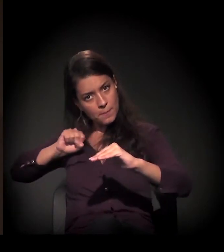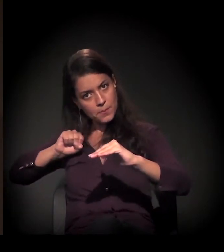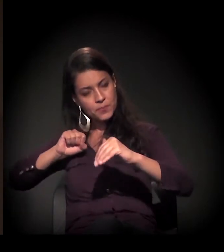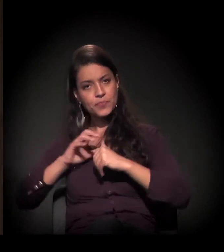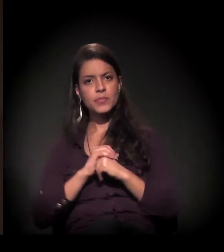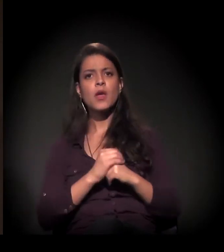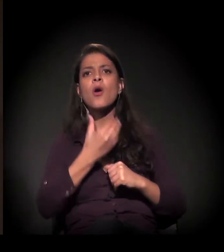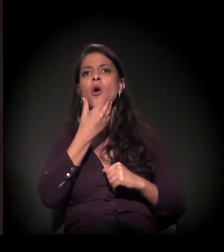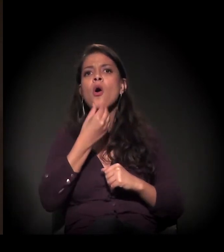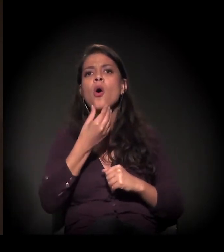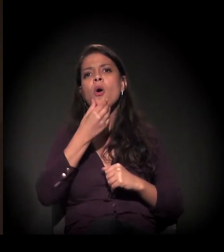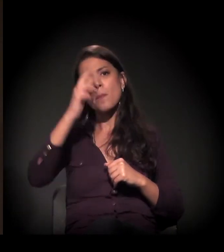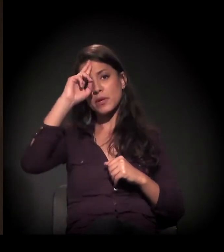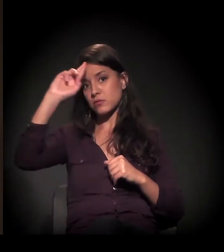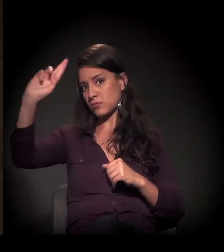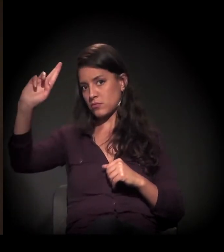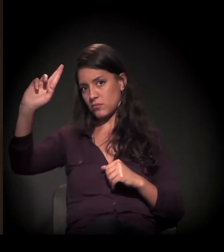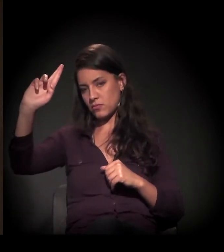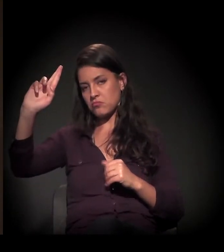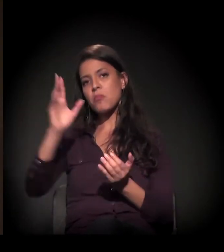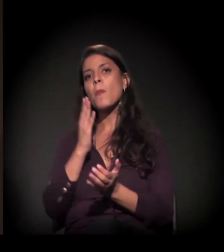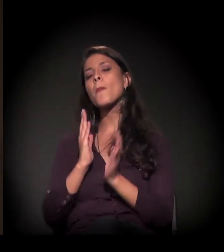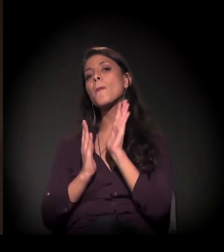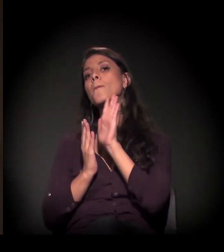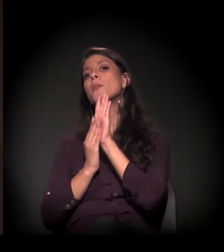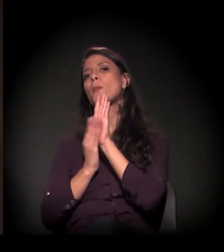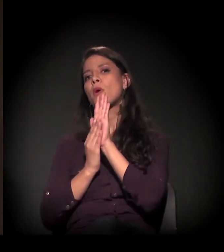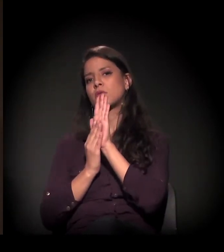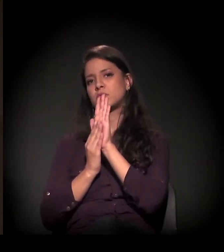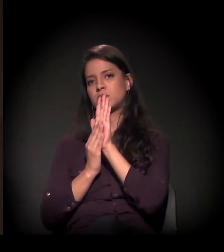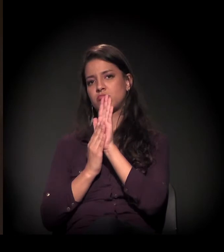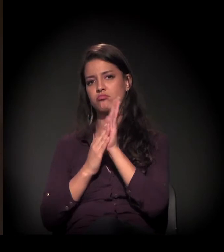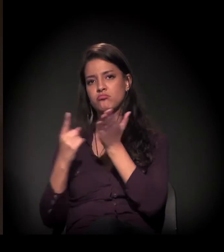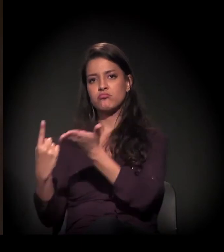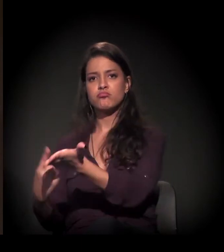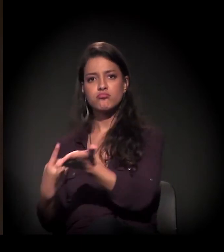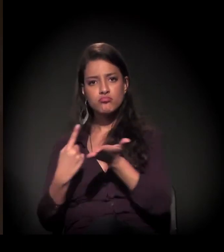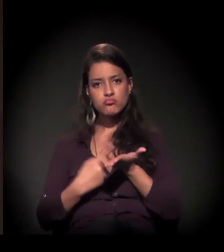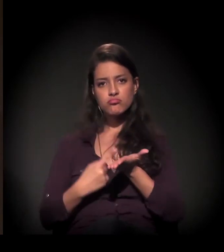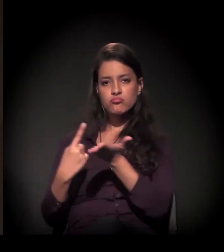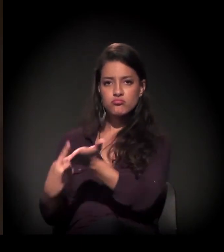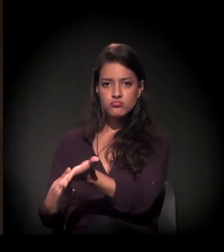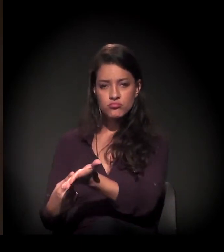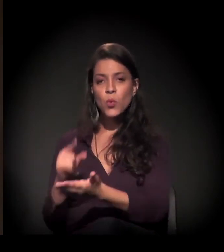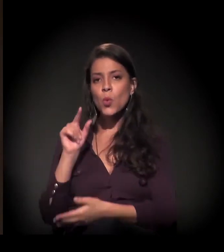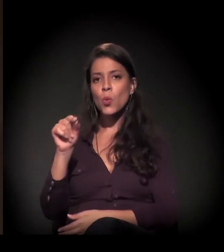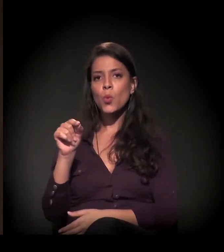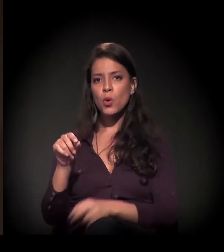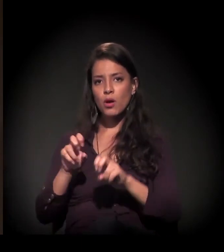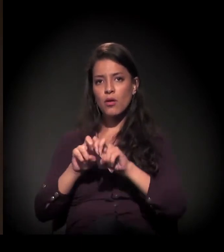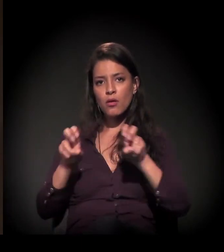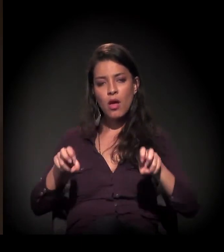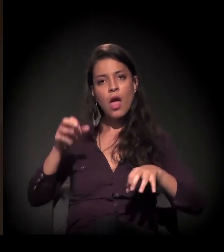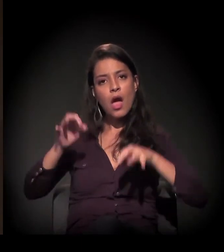O proprietário propôs um acordo, uma audiência de conciliação,